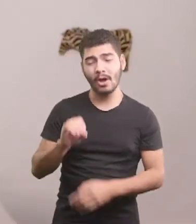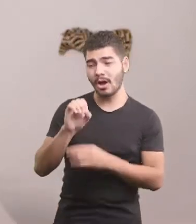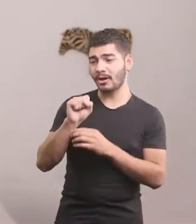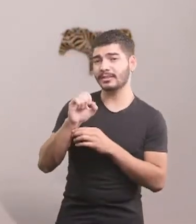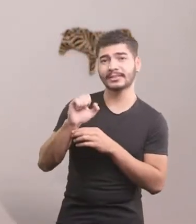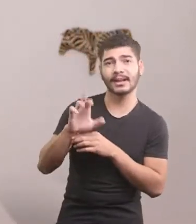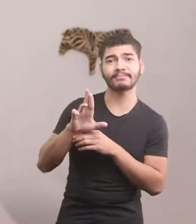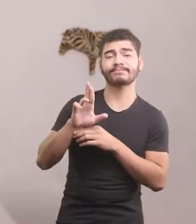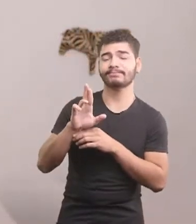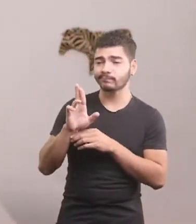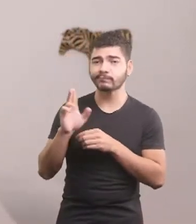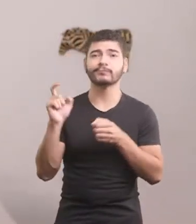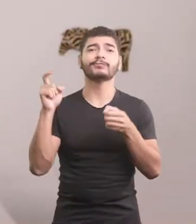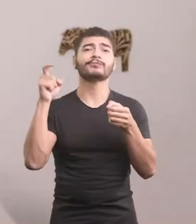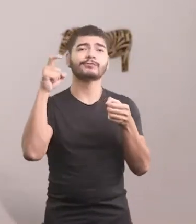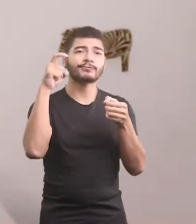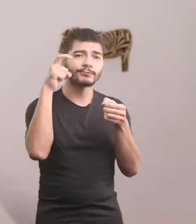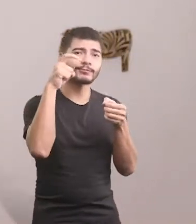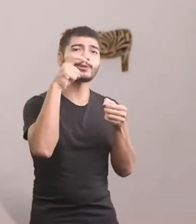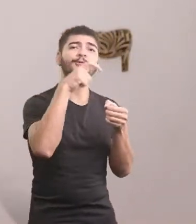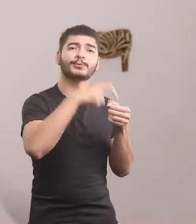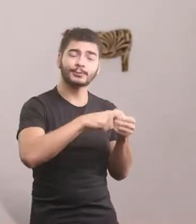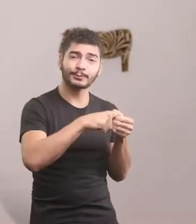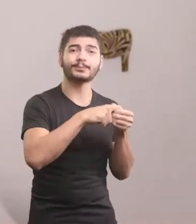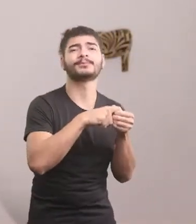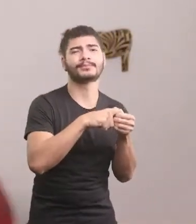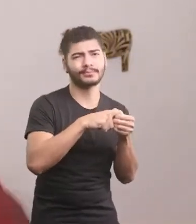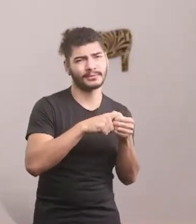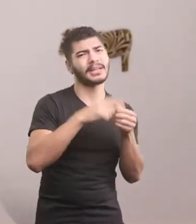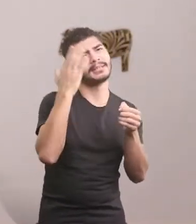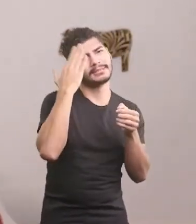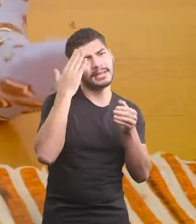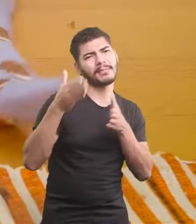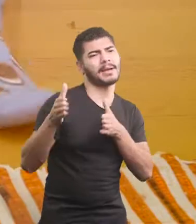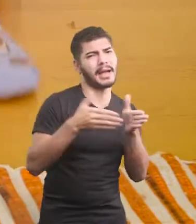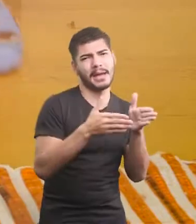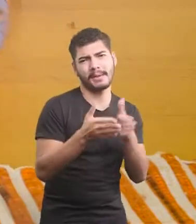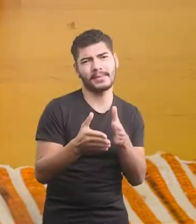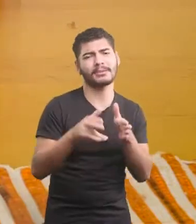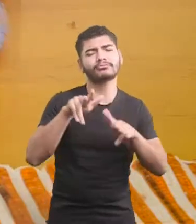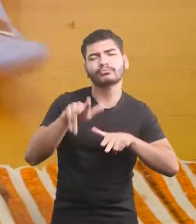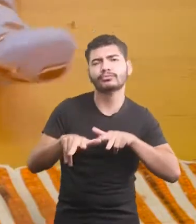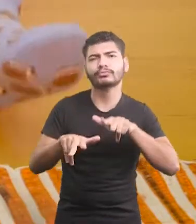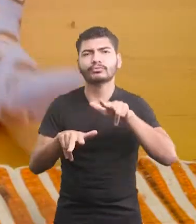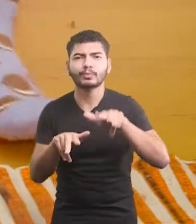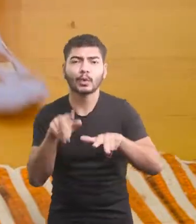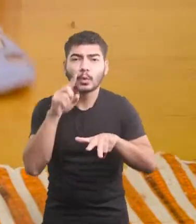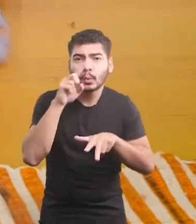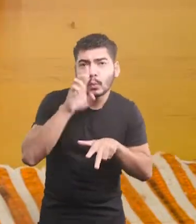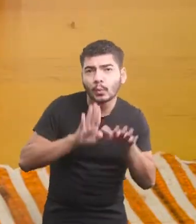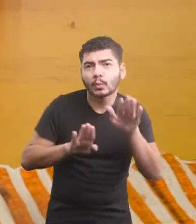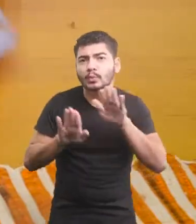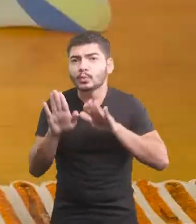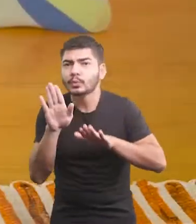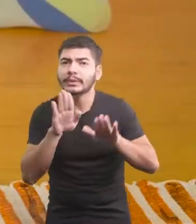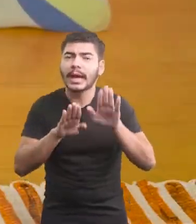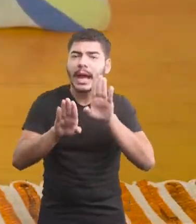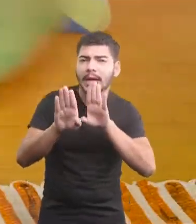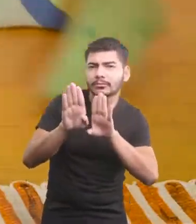E voltou Sabia o caminho, era só ser cauteloso e voltar devagarinho.